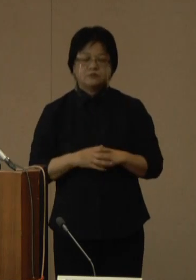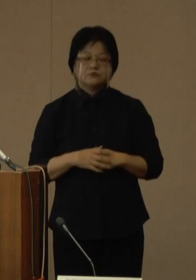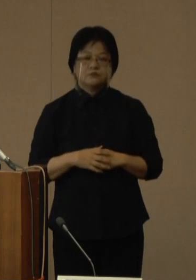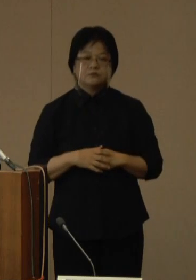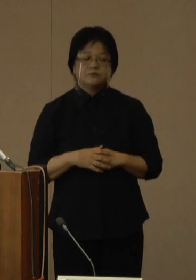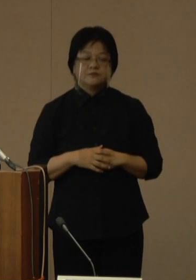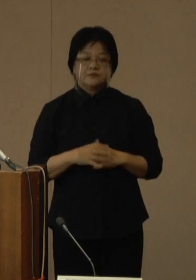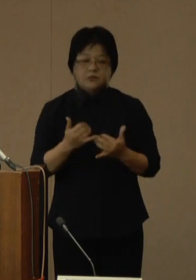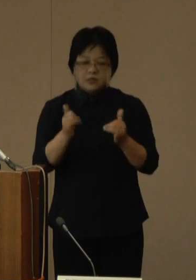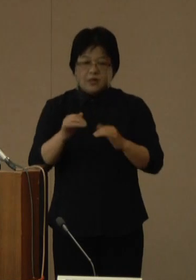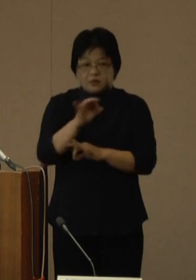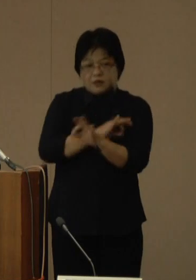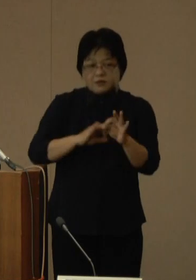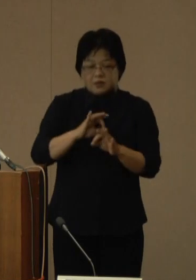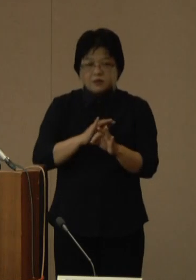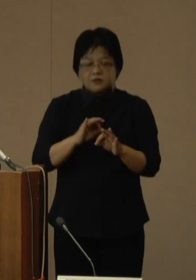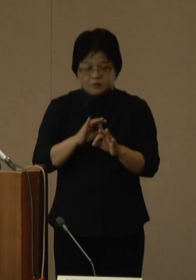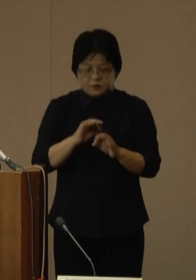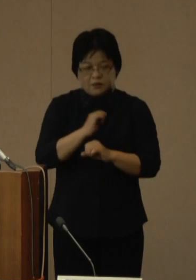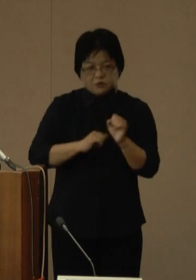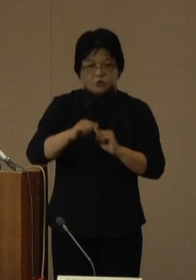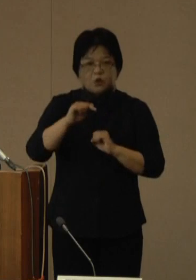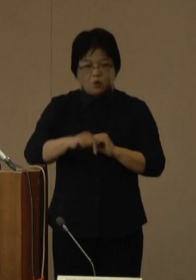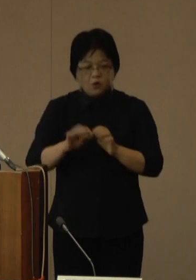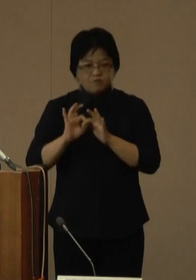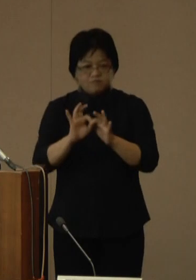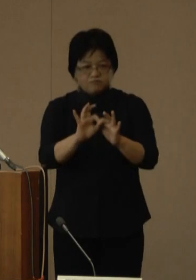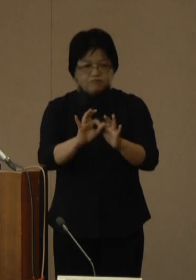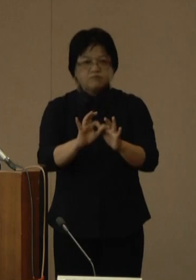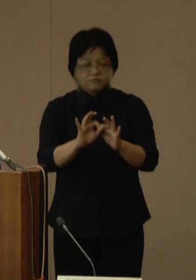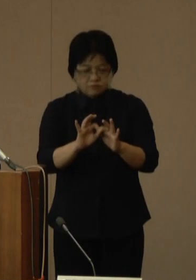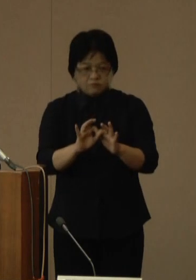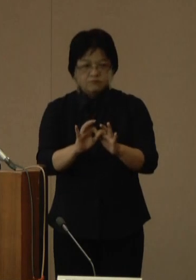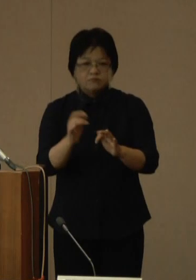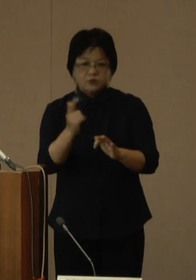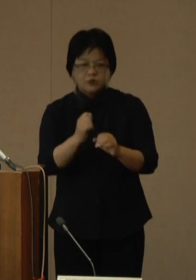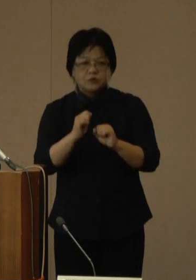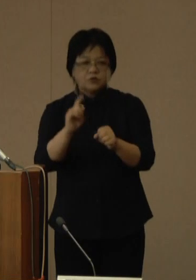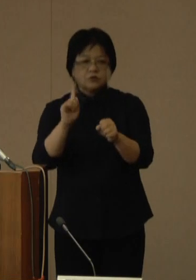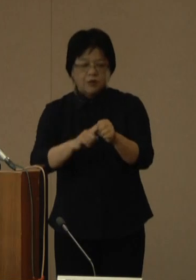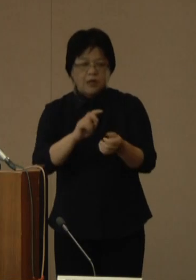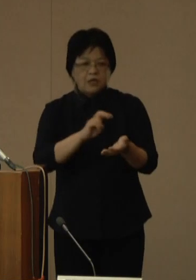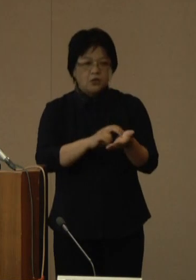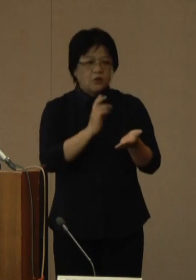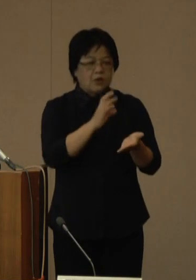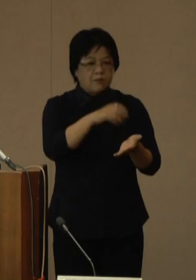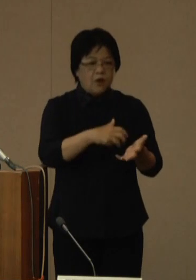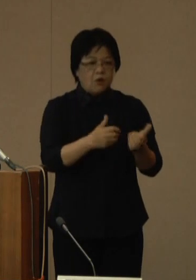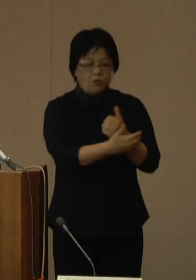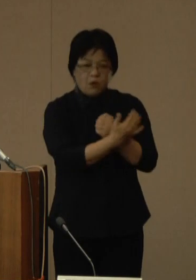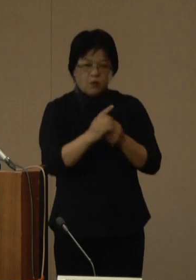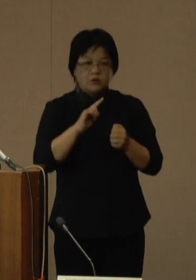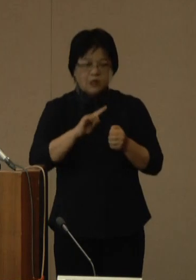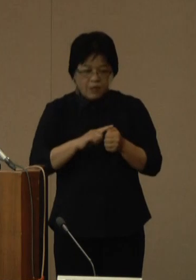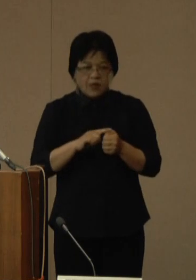社会経済活動を継続しながら医療を守るため、あなたを守るため、あなたの大事な方を守るため、